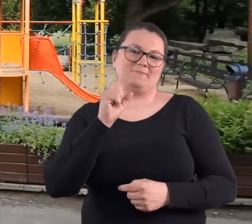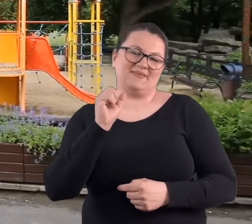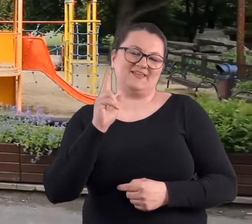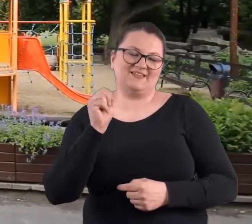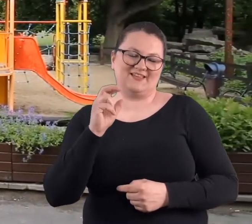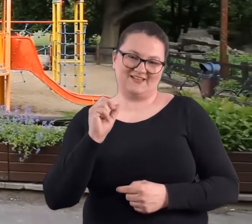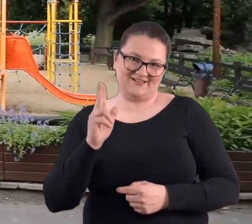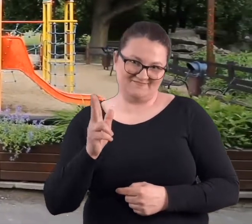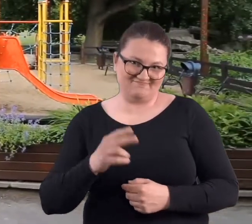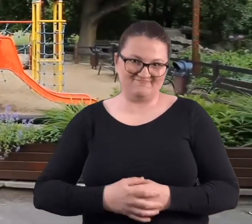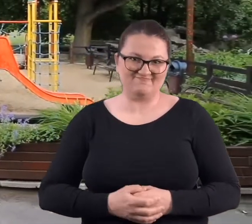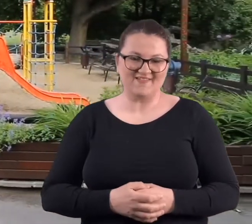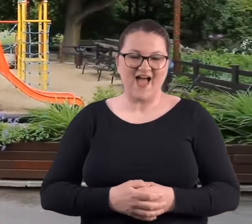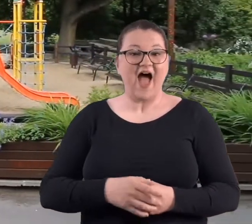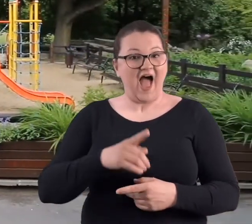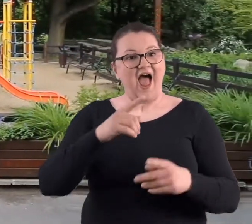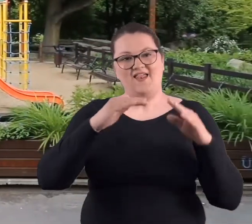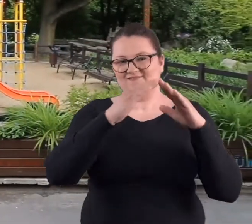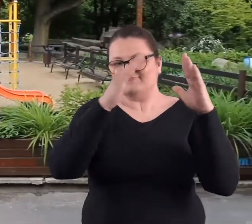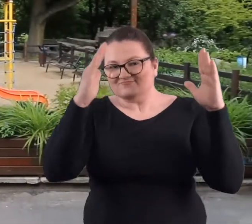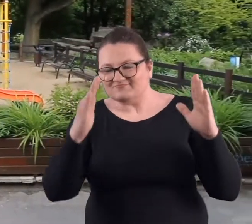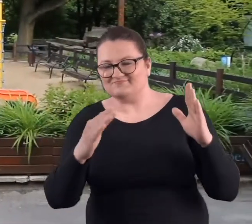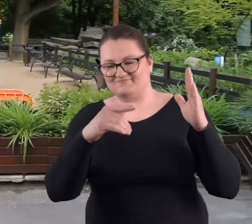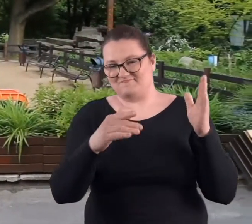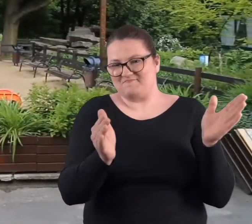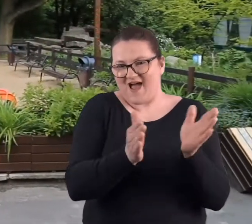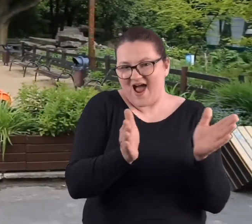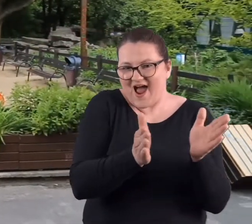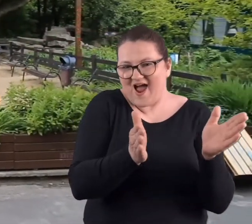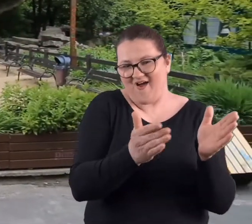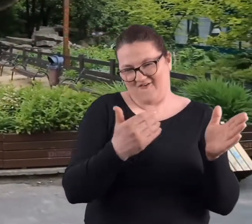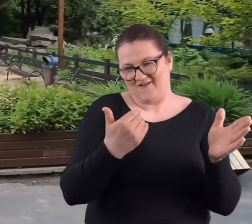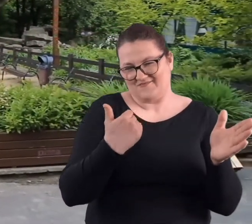A wracając do tej budki, ona była rzeczywiście nieduża, usytuowana